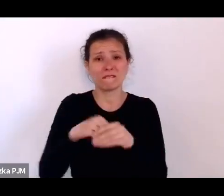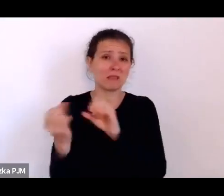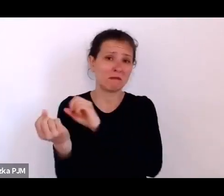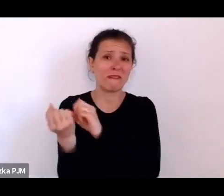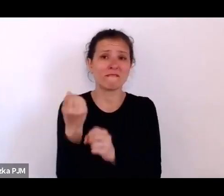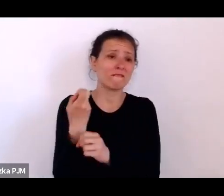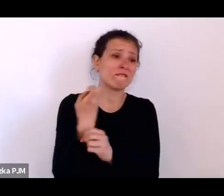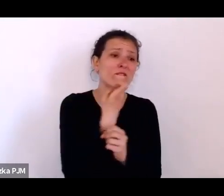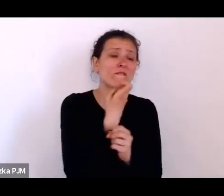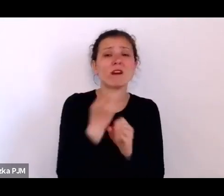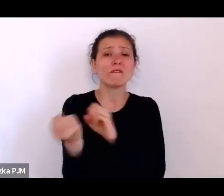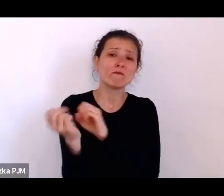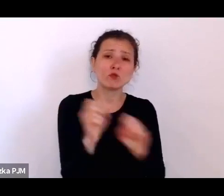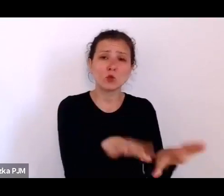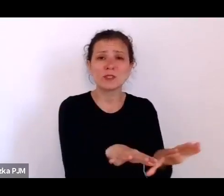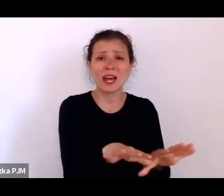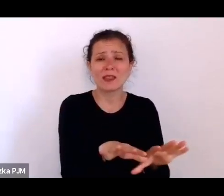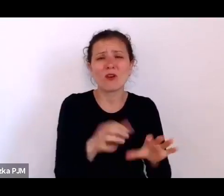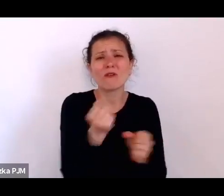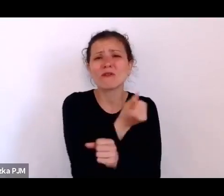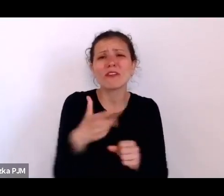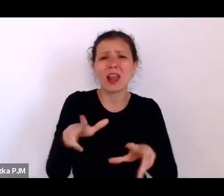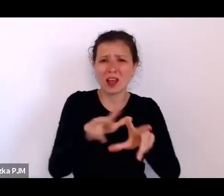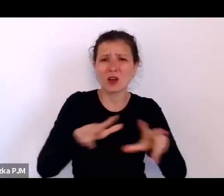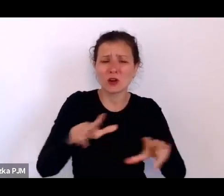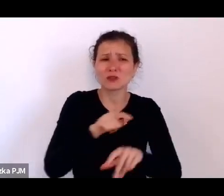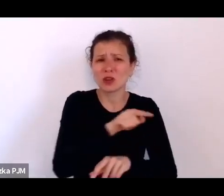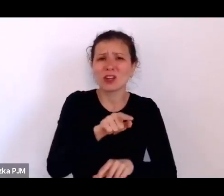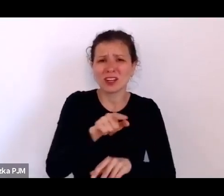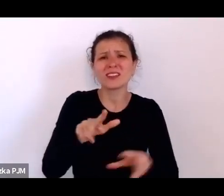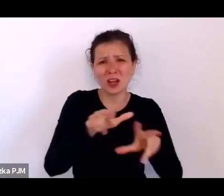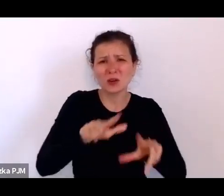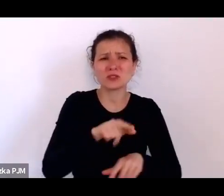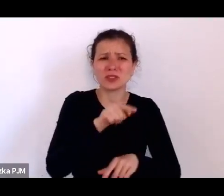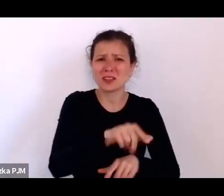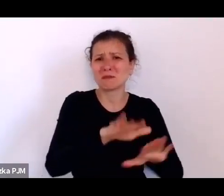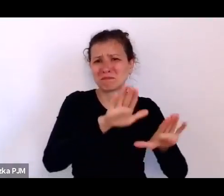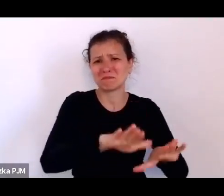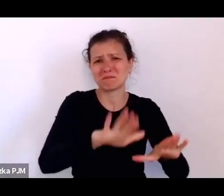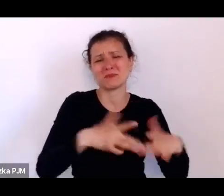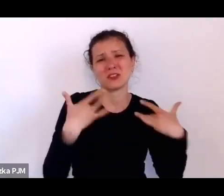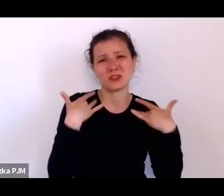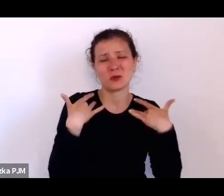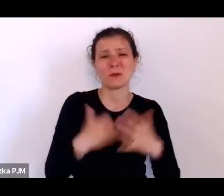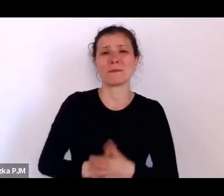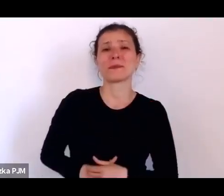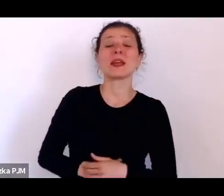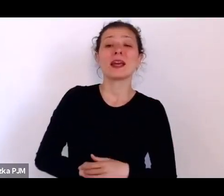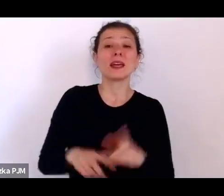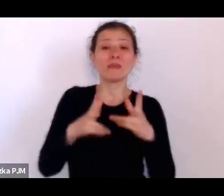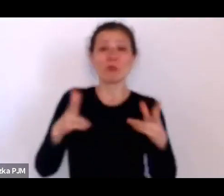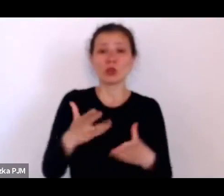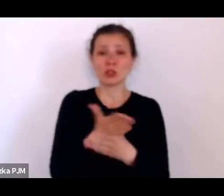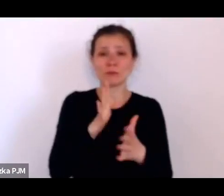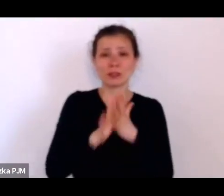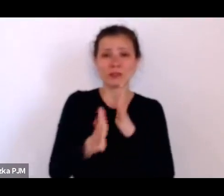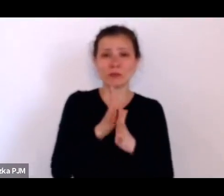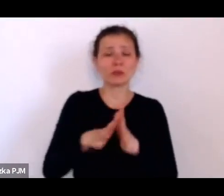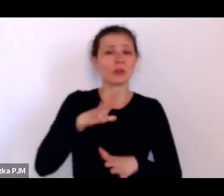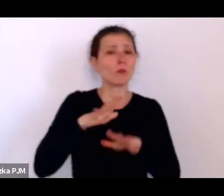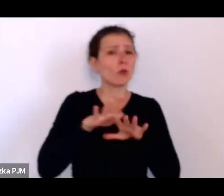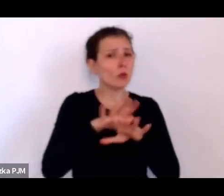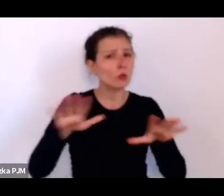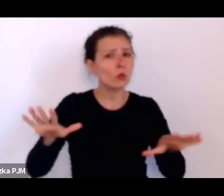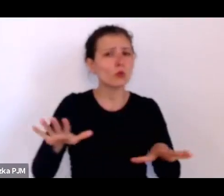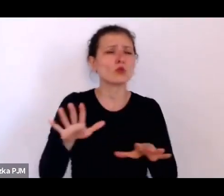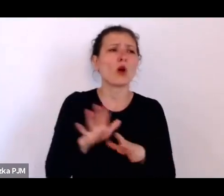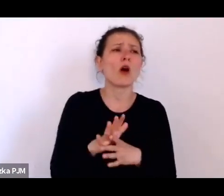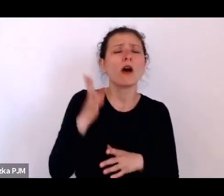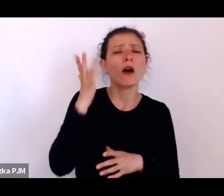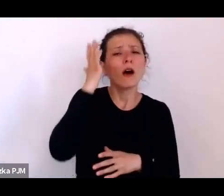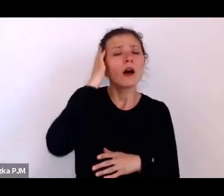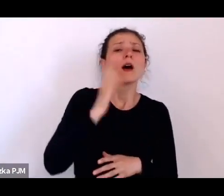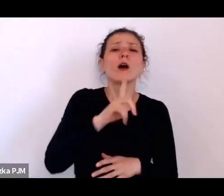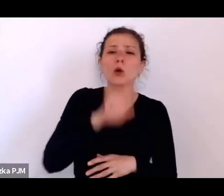zresztą było też bardzo dużo w międzywojniu w takich miejscach różnych weteranów wojennych, inwalidów wojennych